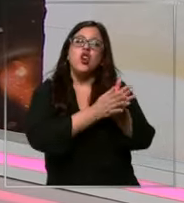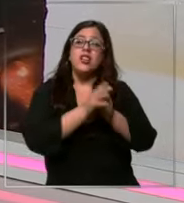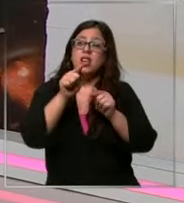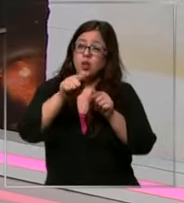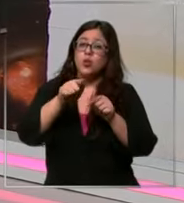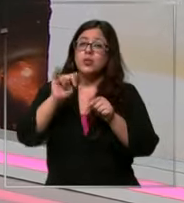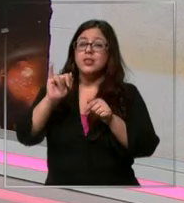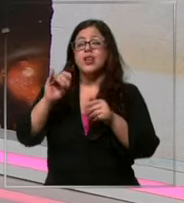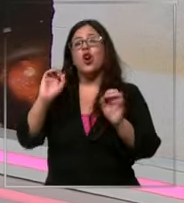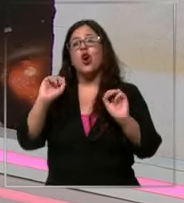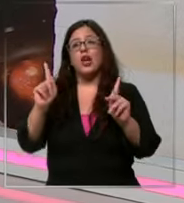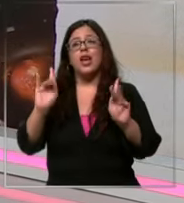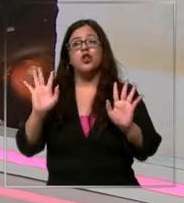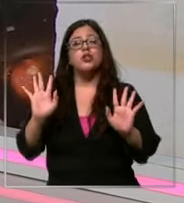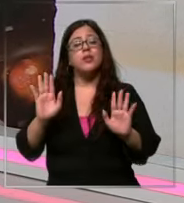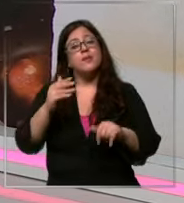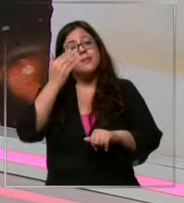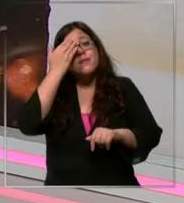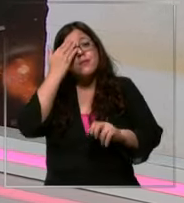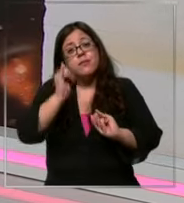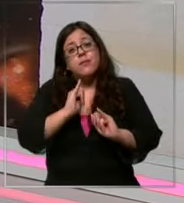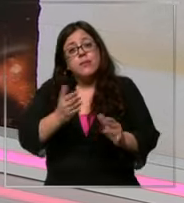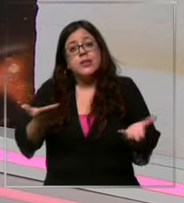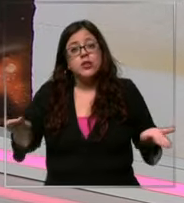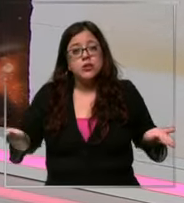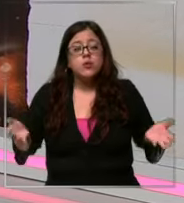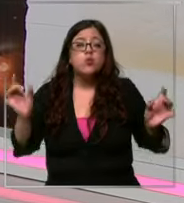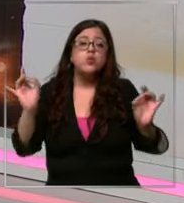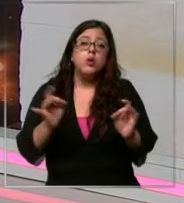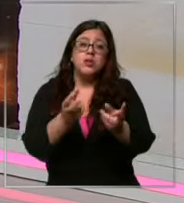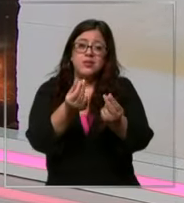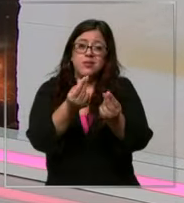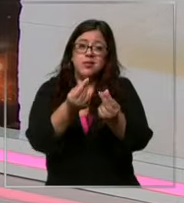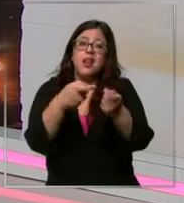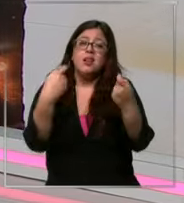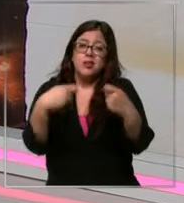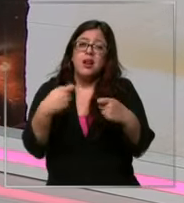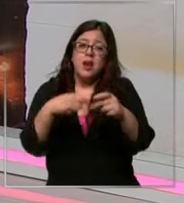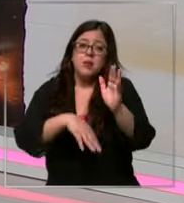entonces Te tengo una mala not puede Que suba el precio del chocolate claro porque el cacao